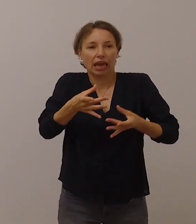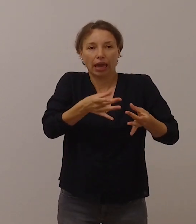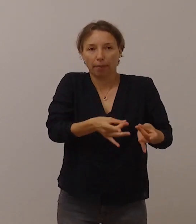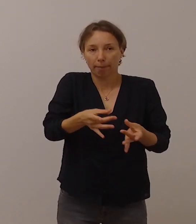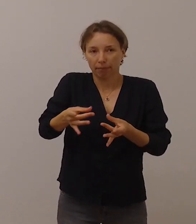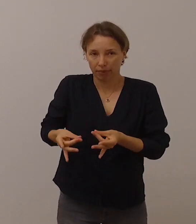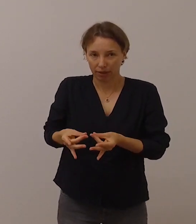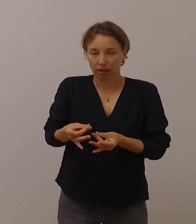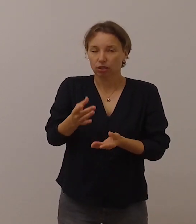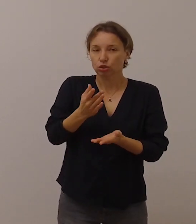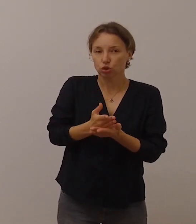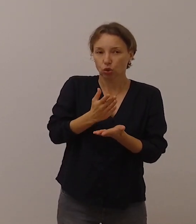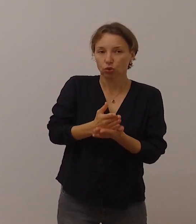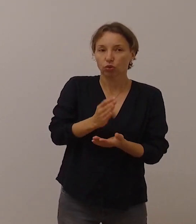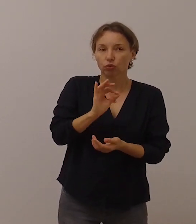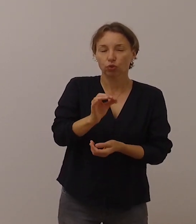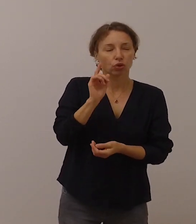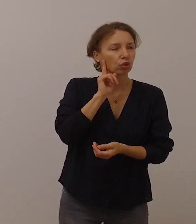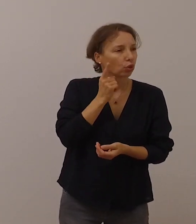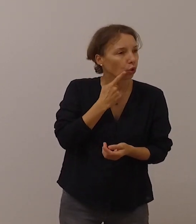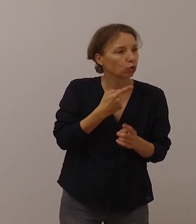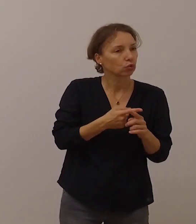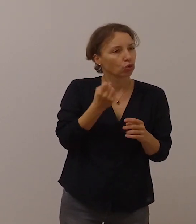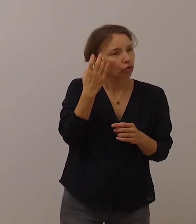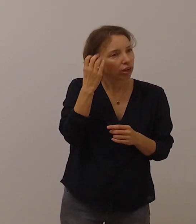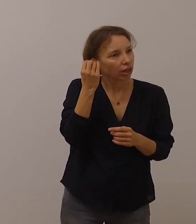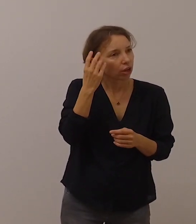sind zwar für gehörlose und schwerhörige Menschen hilfreich,